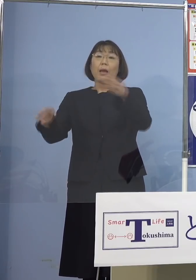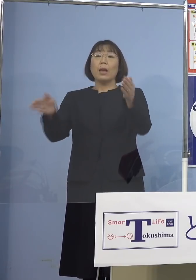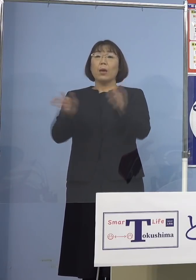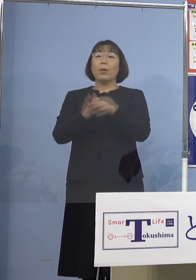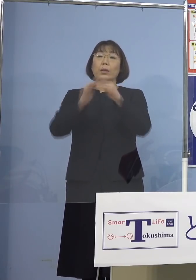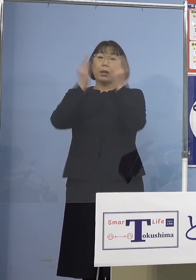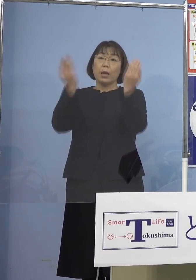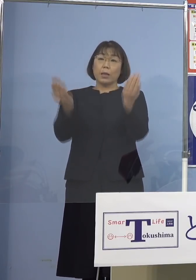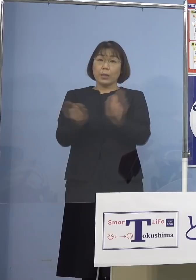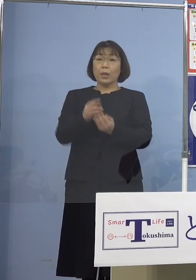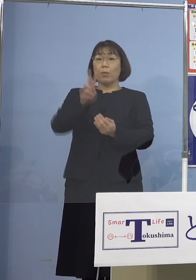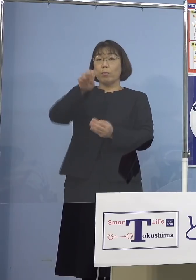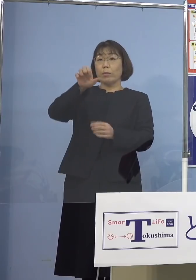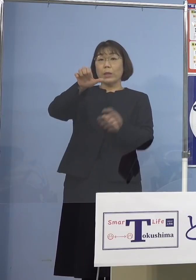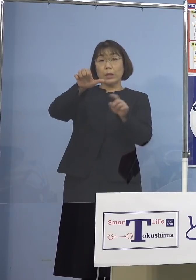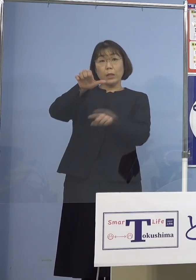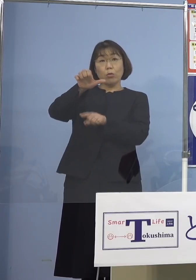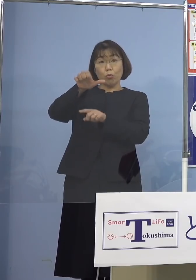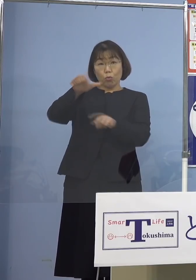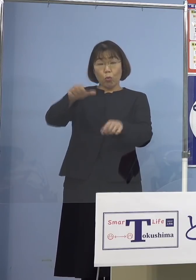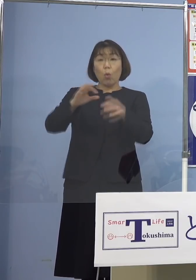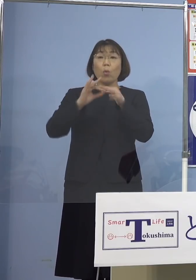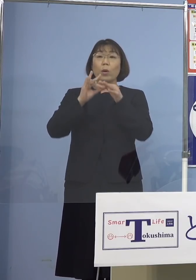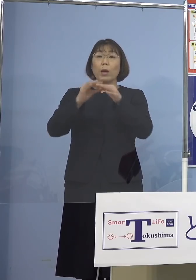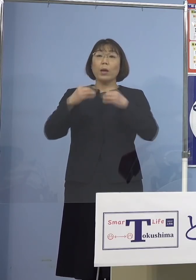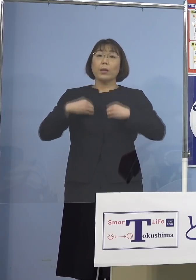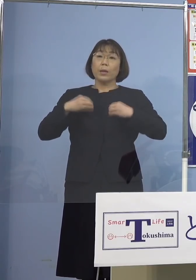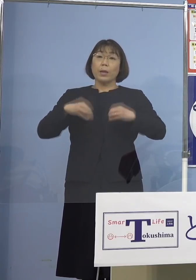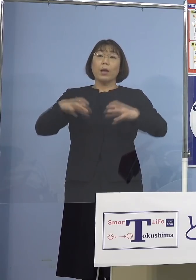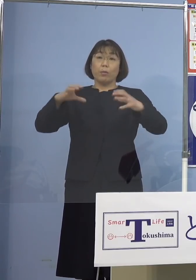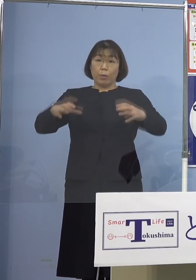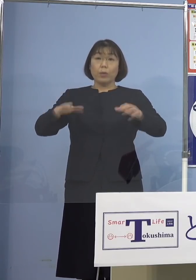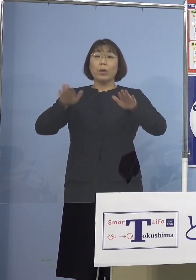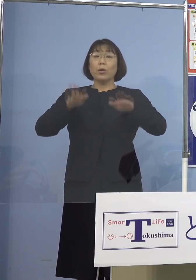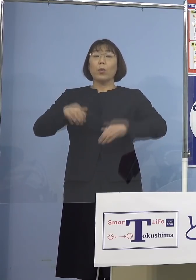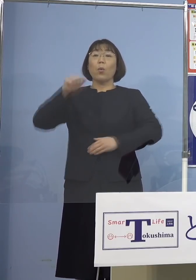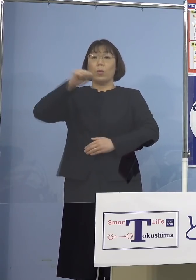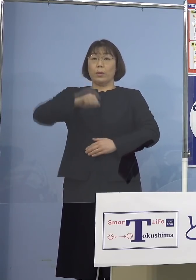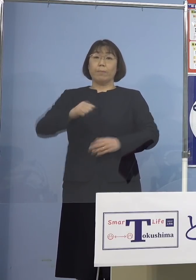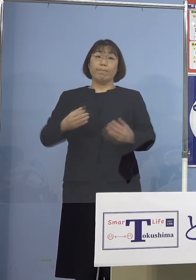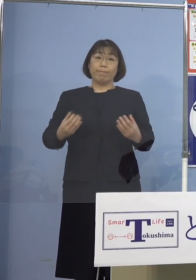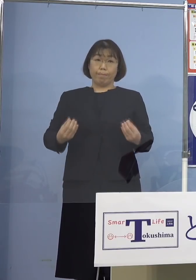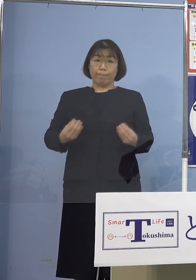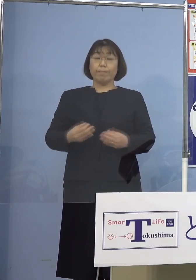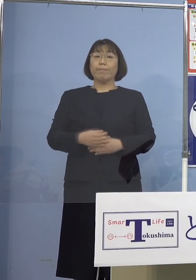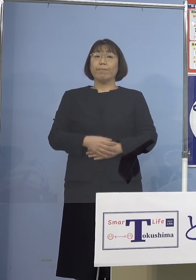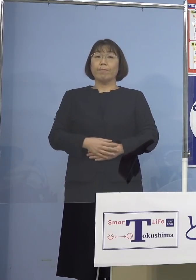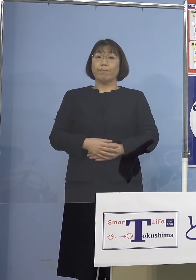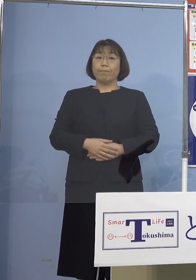合計25名の関連クラスターとして 本日認定する運びとなりました